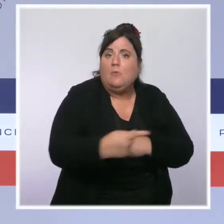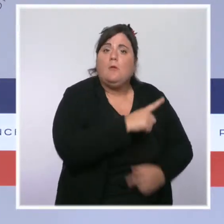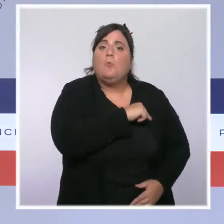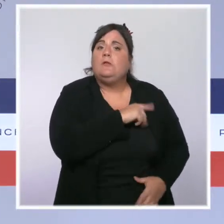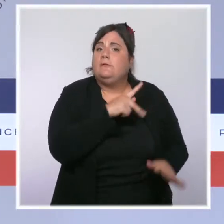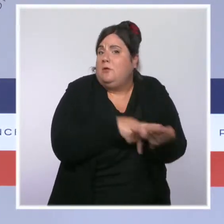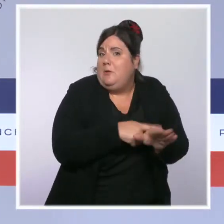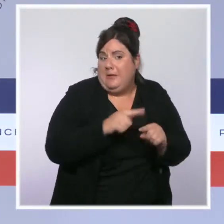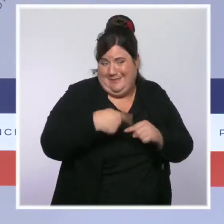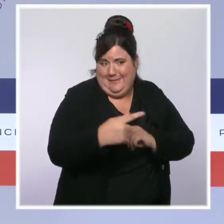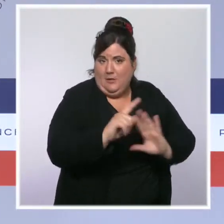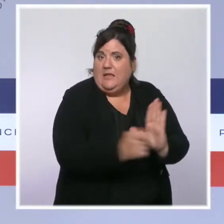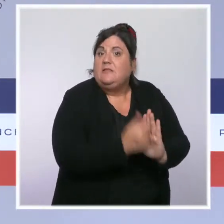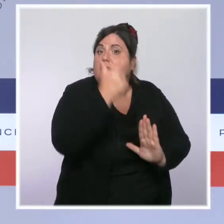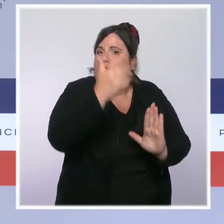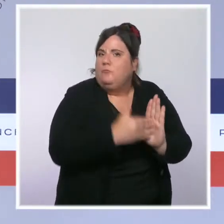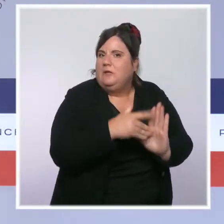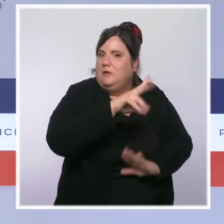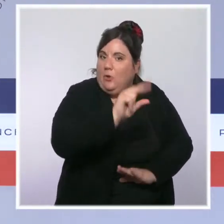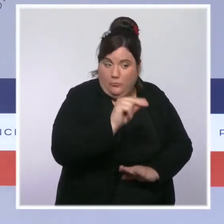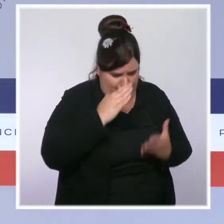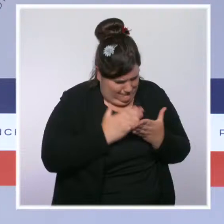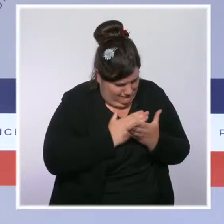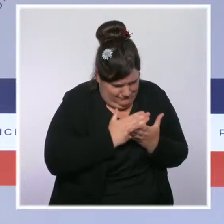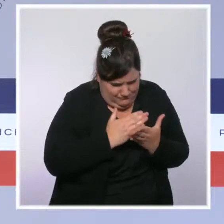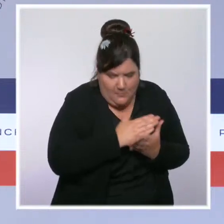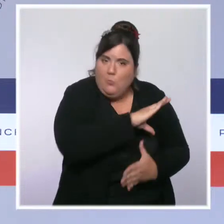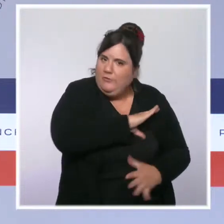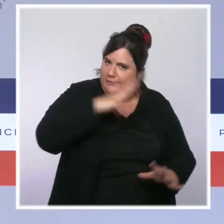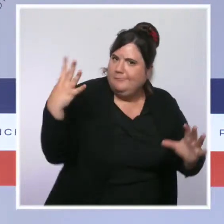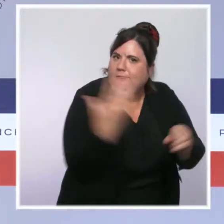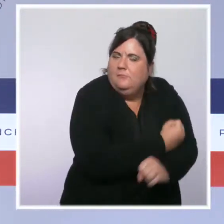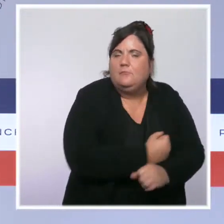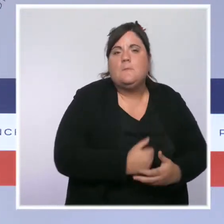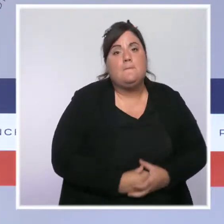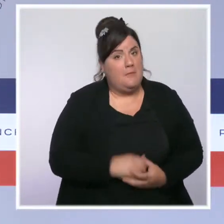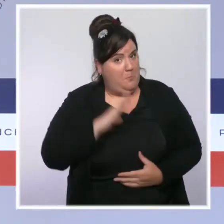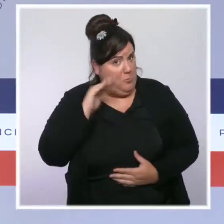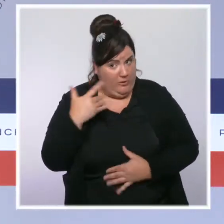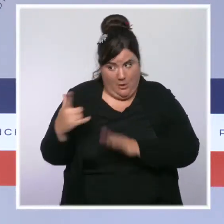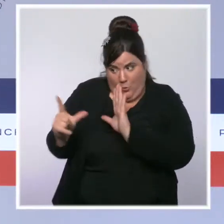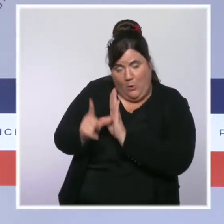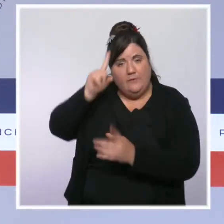C'est pourquoi une loi de programmation de la Sécurité intérieure sera présentée en Conseil des ministres début 2022.